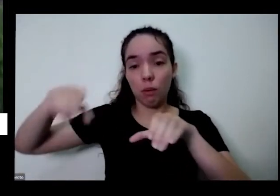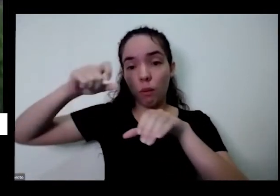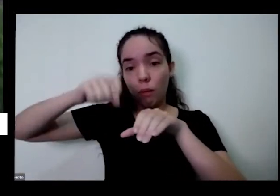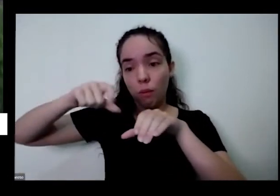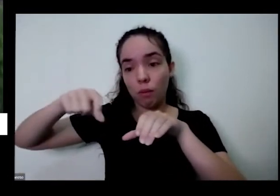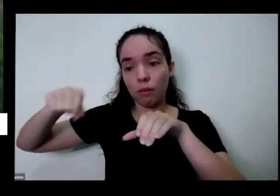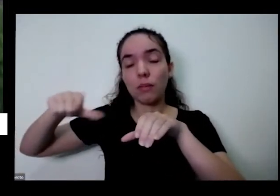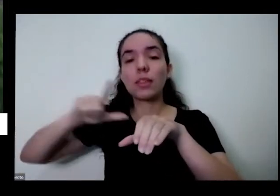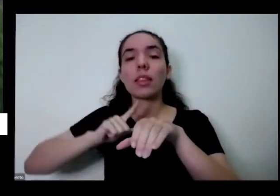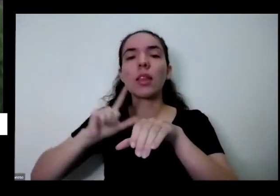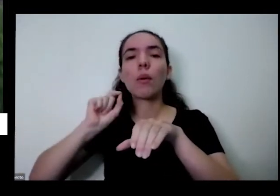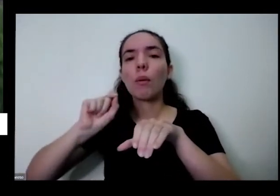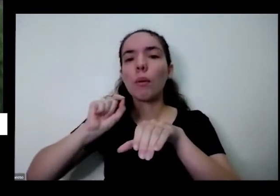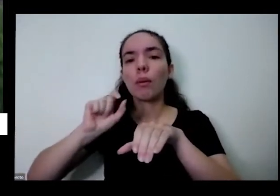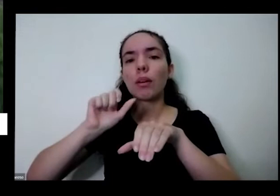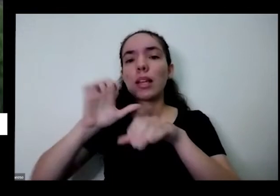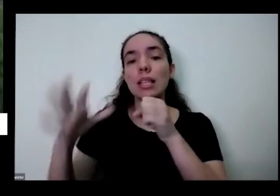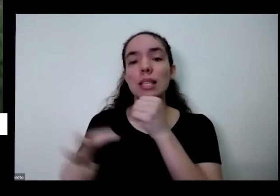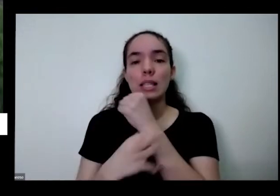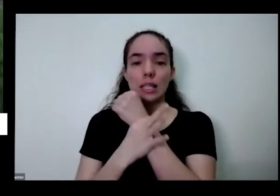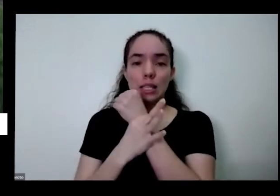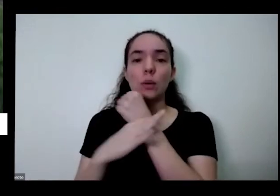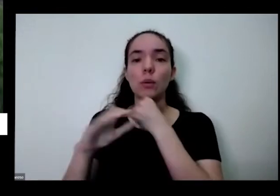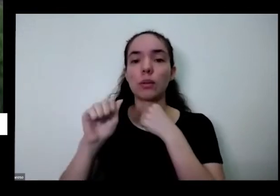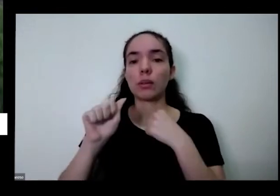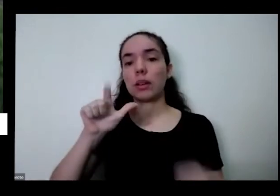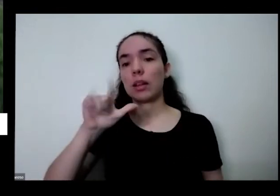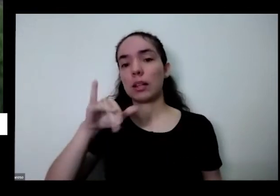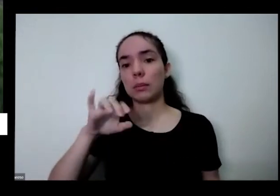segurança alimentar você consegue ter também soberania alimentar além de você ter o prazer